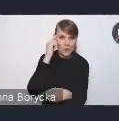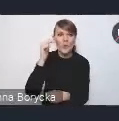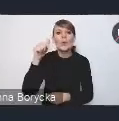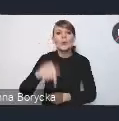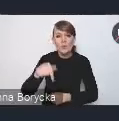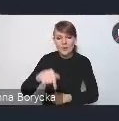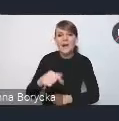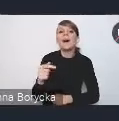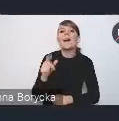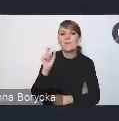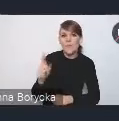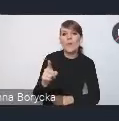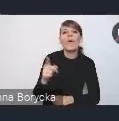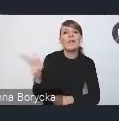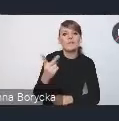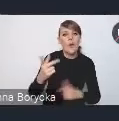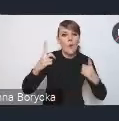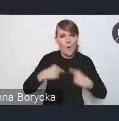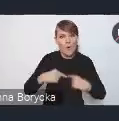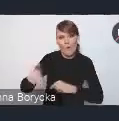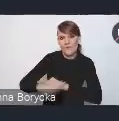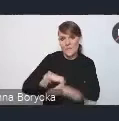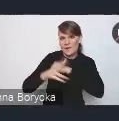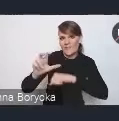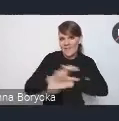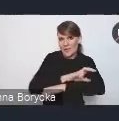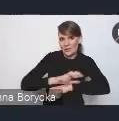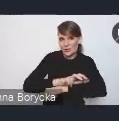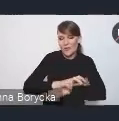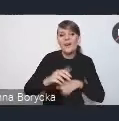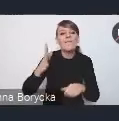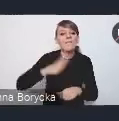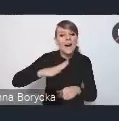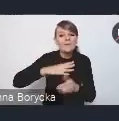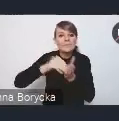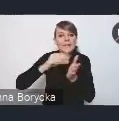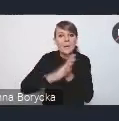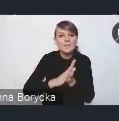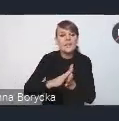które wspierają nas technicznie. Może warto sobie zapisać numer telefonu albo do Łukasza Kozaka,